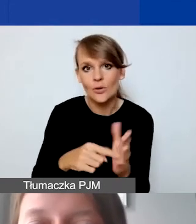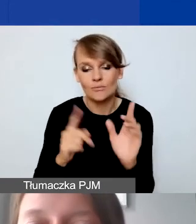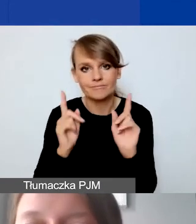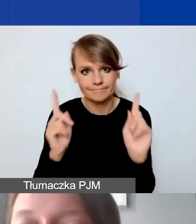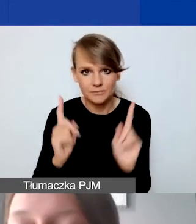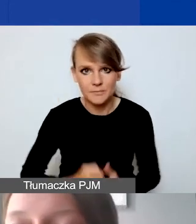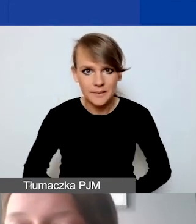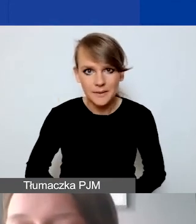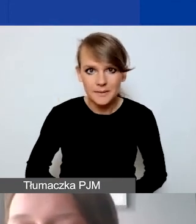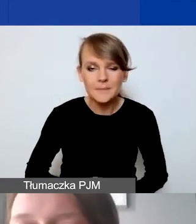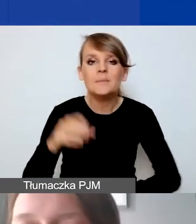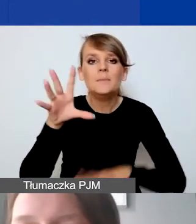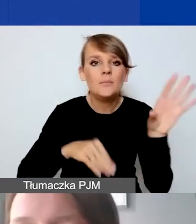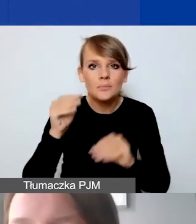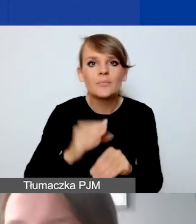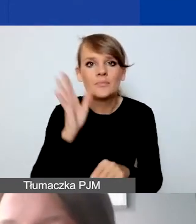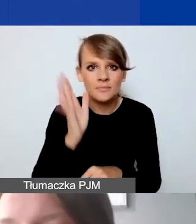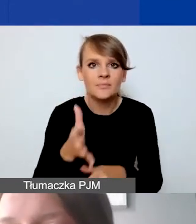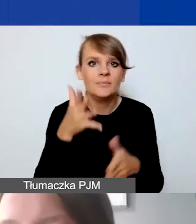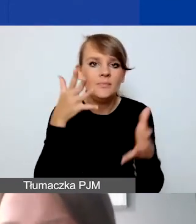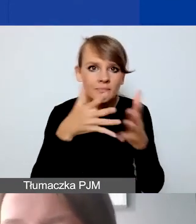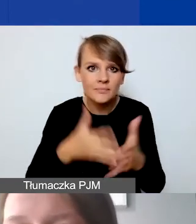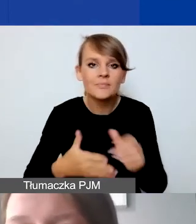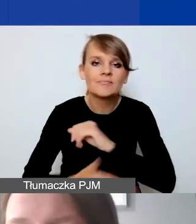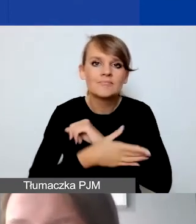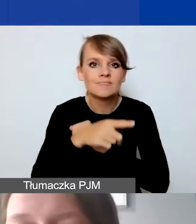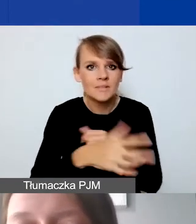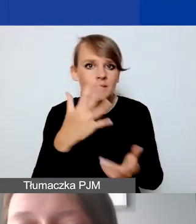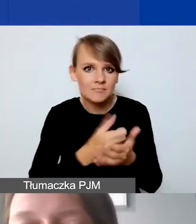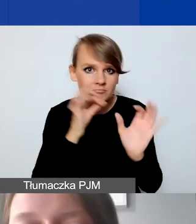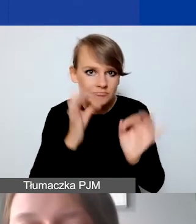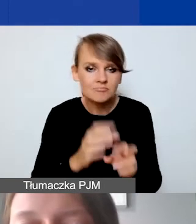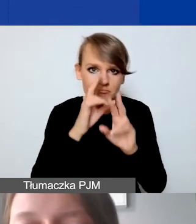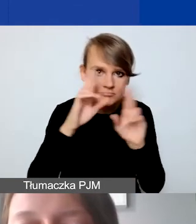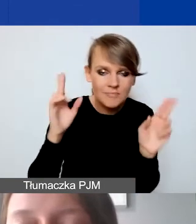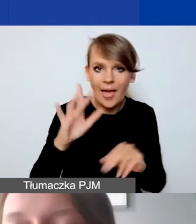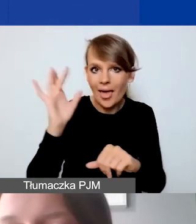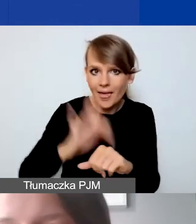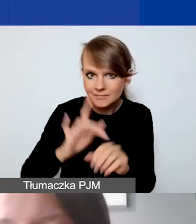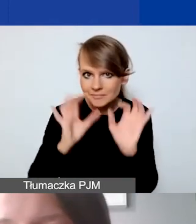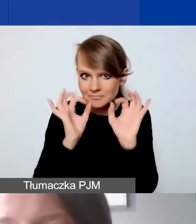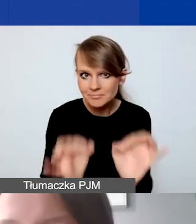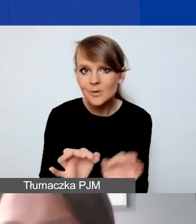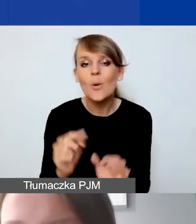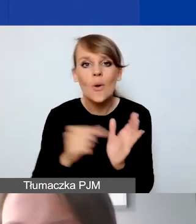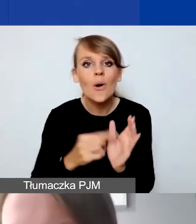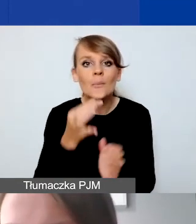Budżet będzie oceniany pod względem gospodarności, racjonalności, efektywności. To pytania, na które będą odpowiadać eksperci.